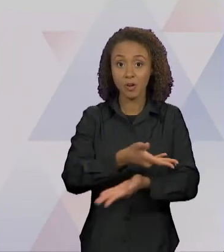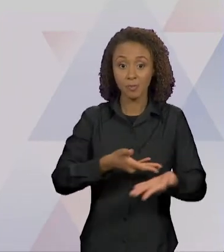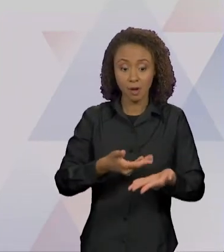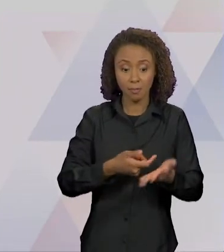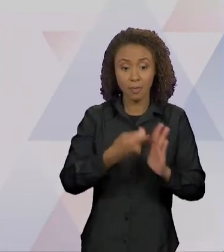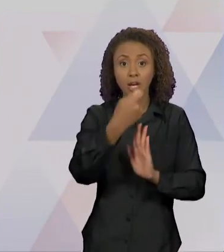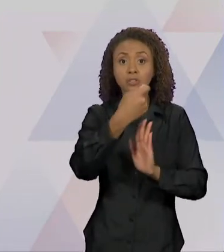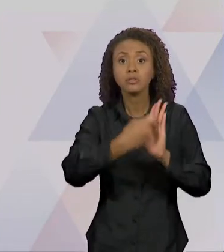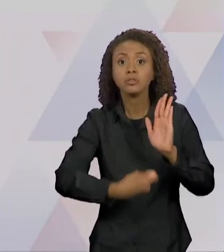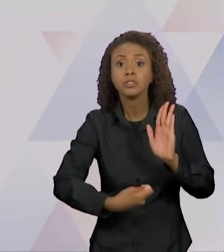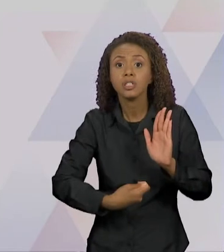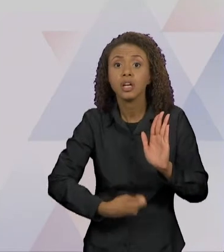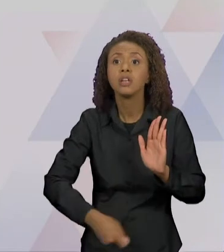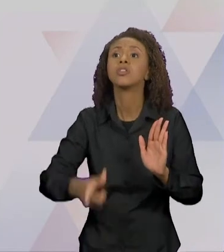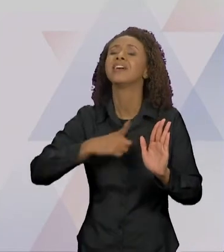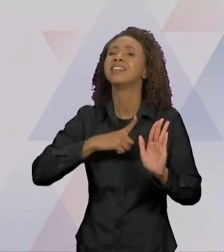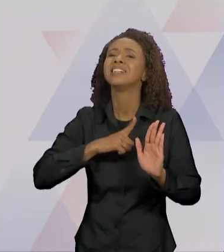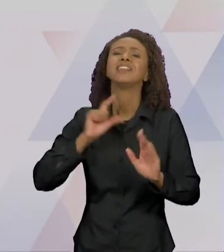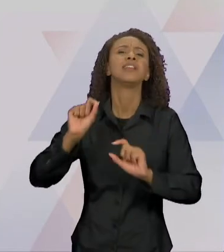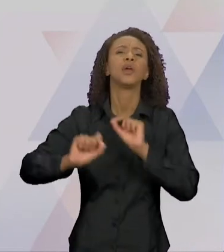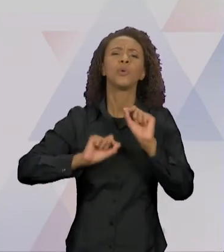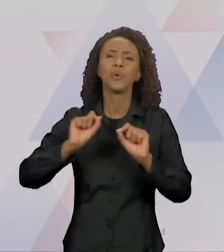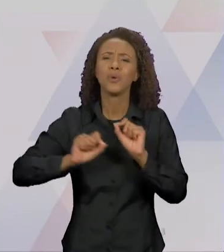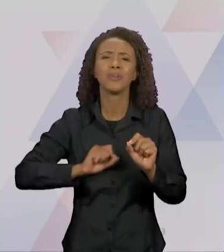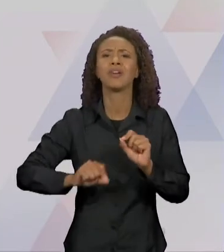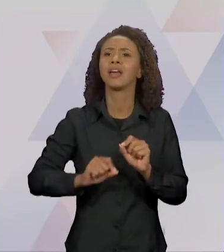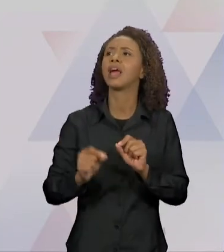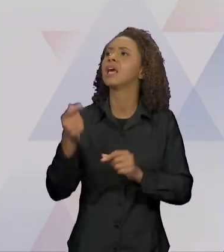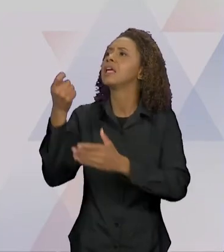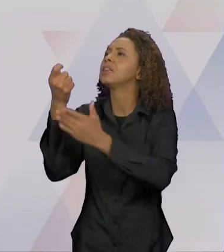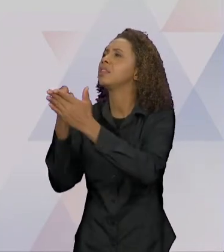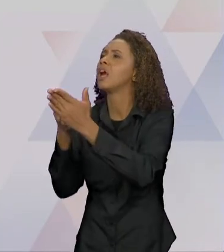ENUNCIADOS, TIRADOS DE OUTROS TEXTOS SE CRUZAM E